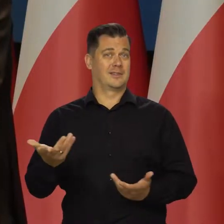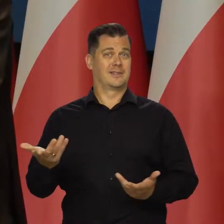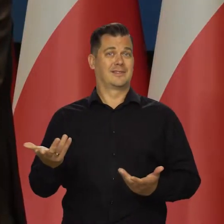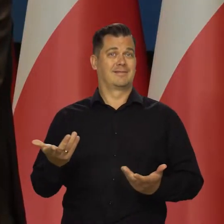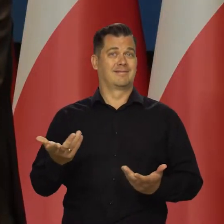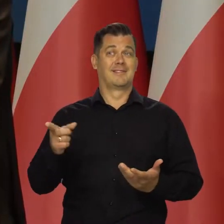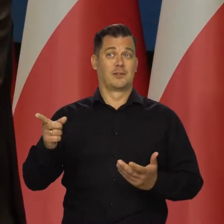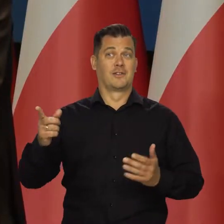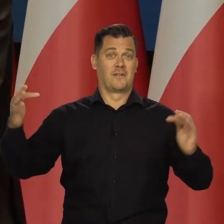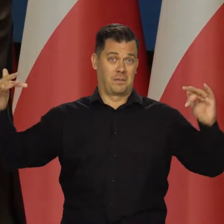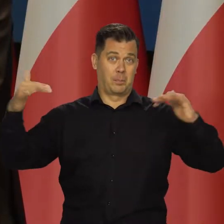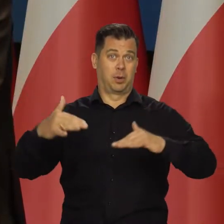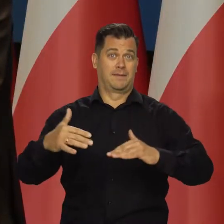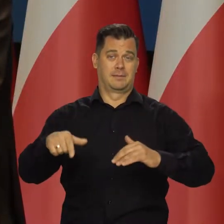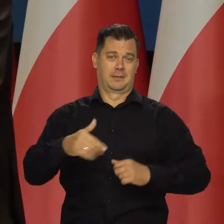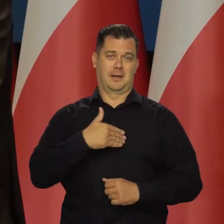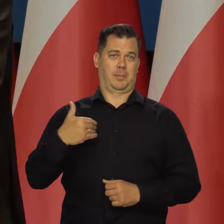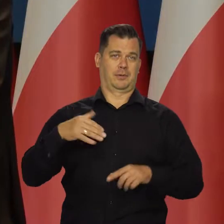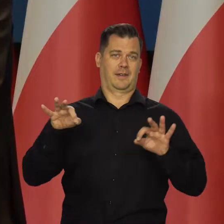a to jest całkowicie zewnętrzny czynnik.